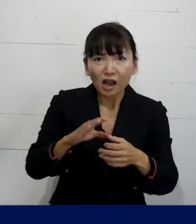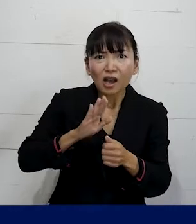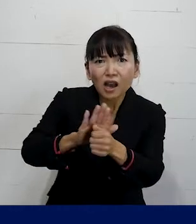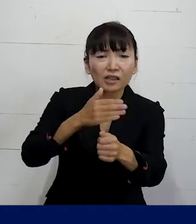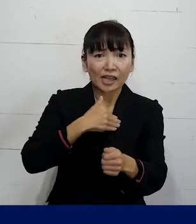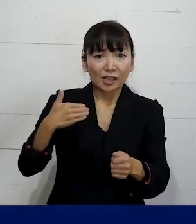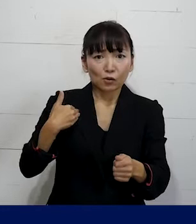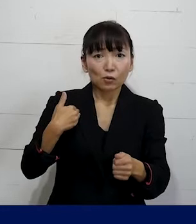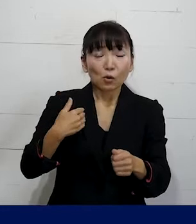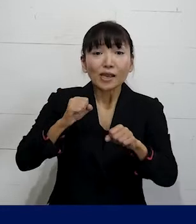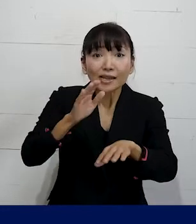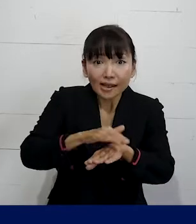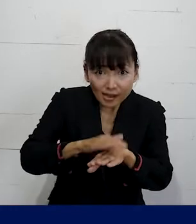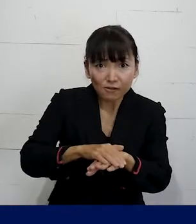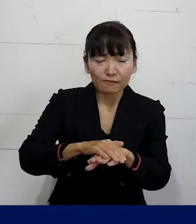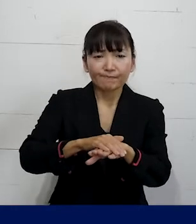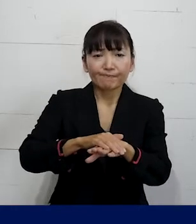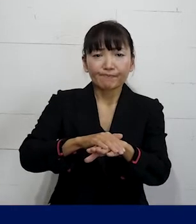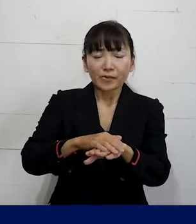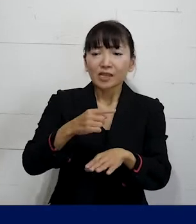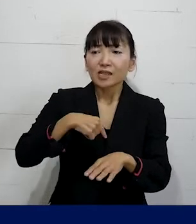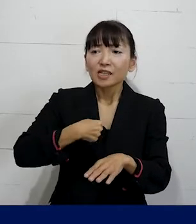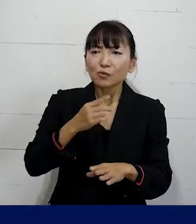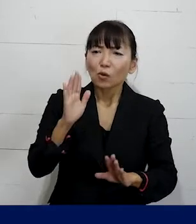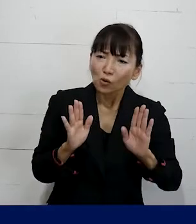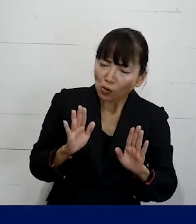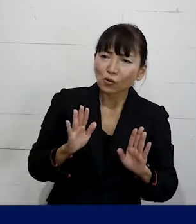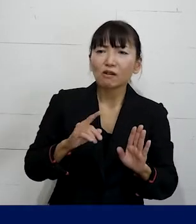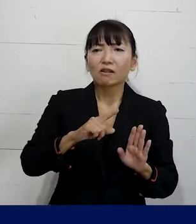そのアプローチの仕方は ご自分のコンディションとか